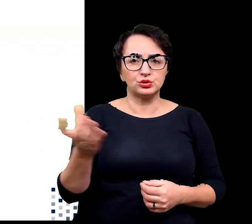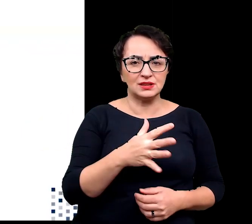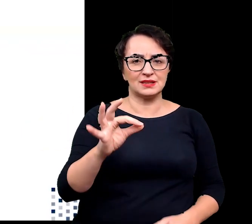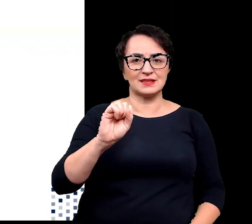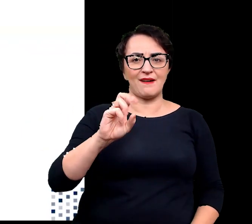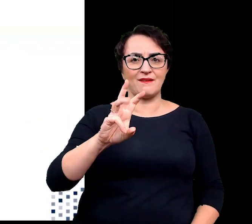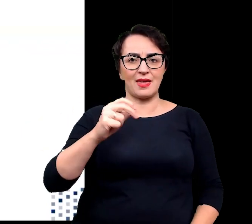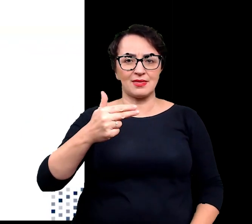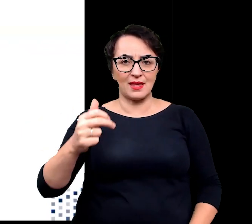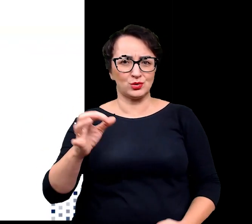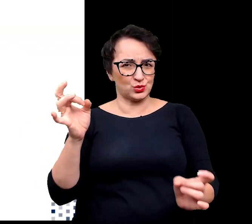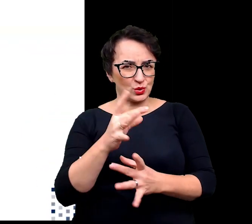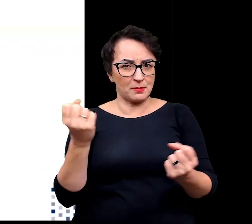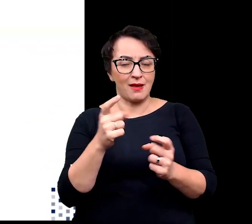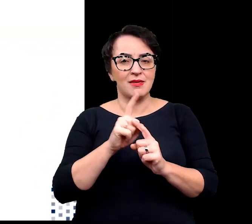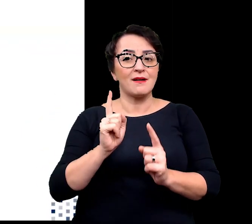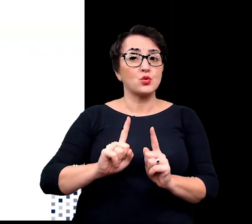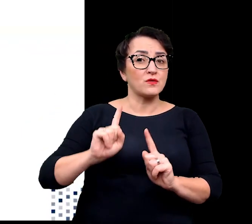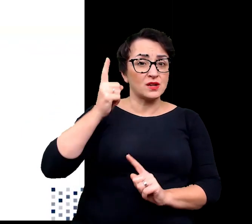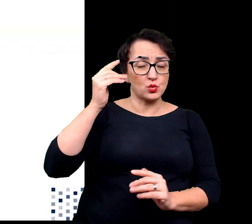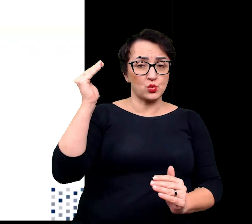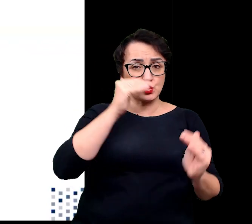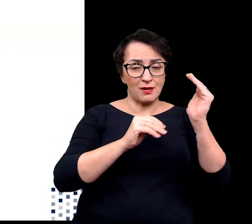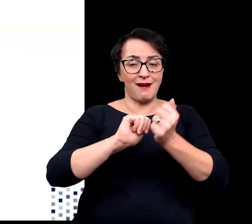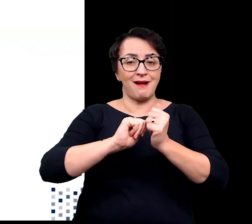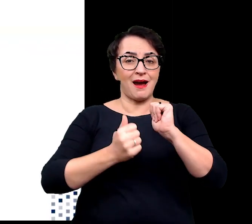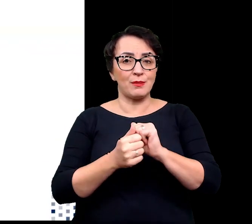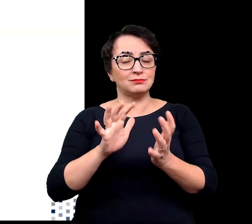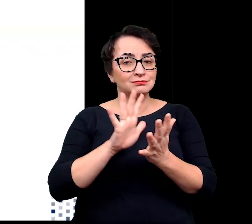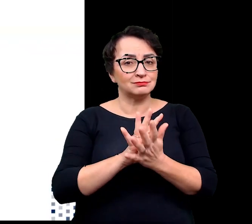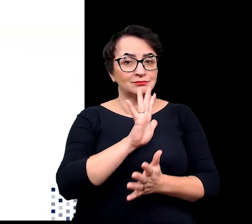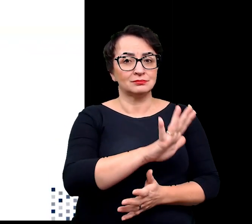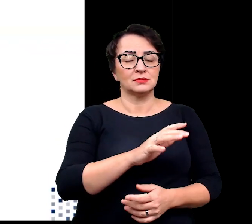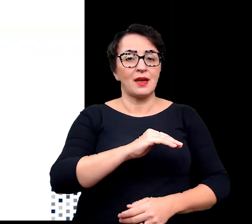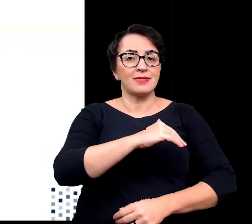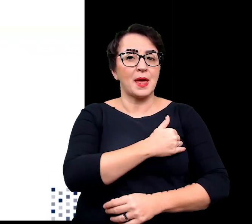ale również w terenach wysokogórskich lub charakteryzujących się bardzo niskimi temperaturami.